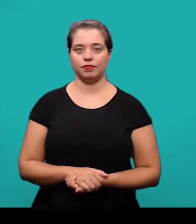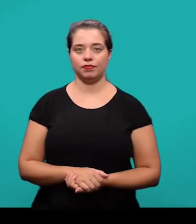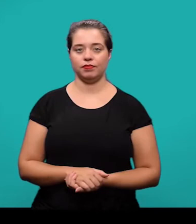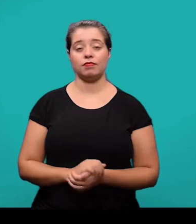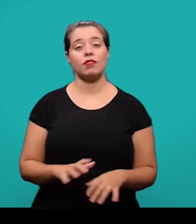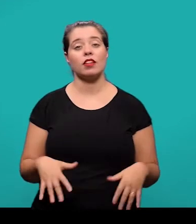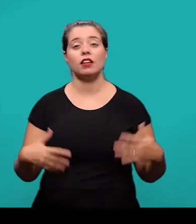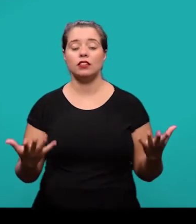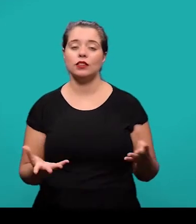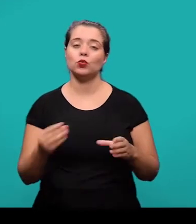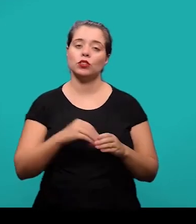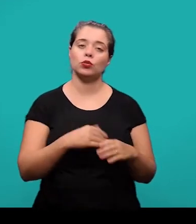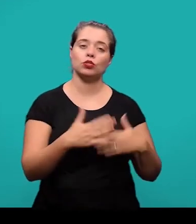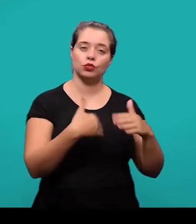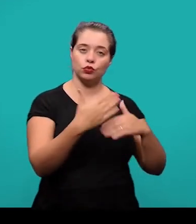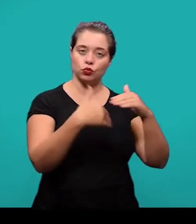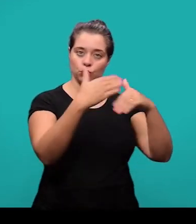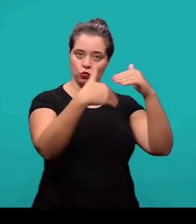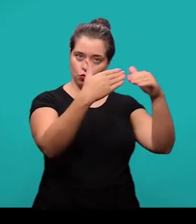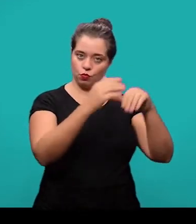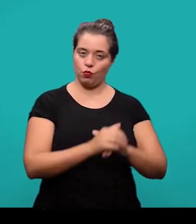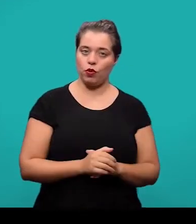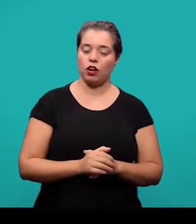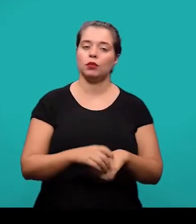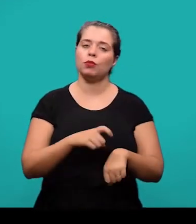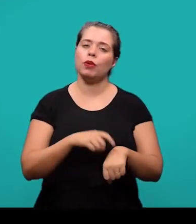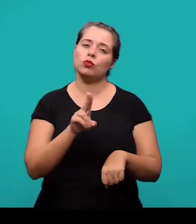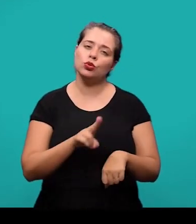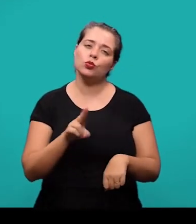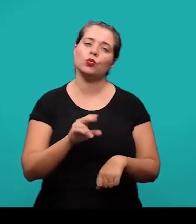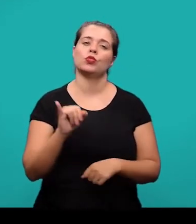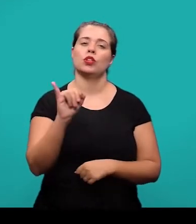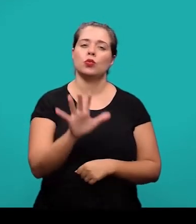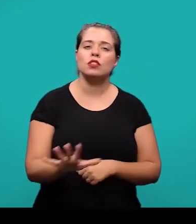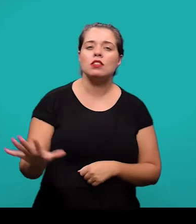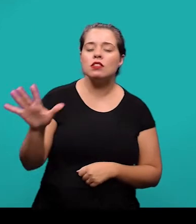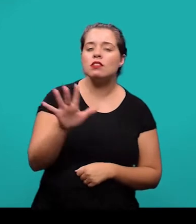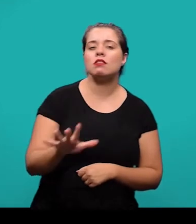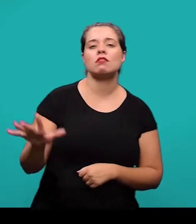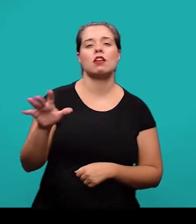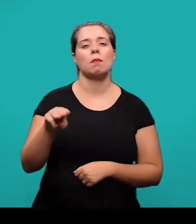Ainda falando do desenvolvimento, quando se usam ilustrações sejam elas figuras, mapas, ou quadros